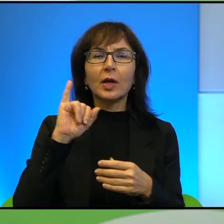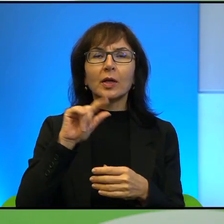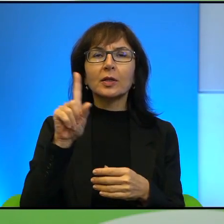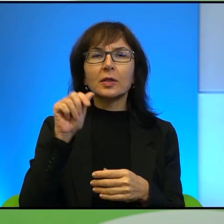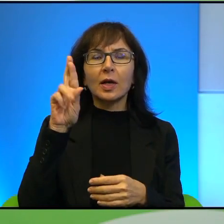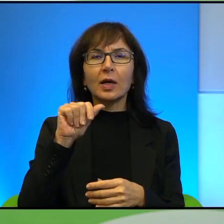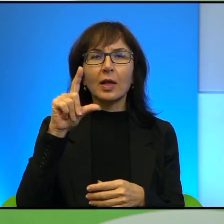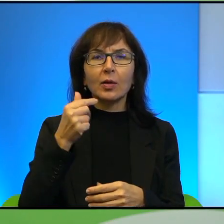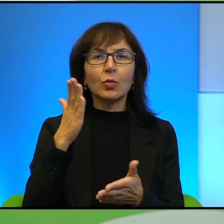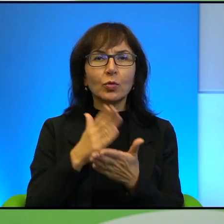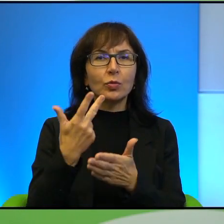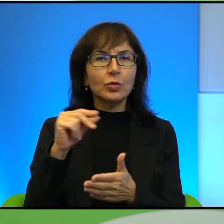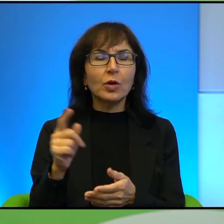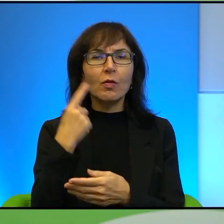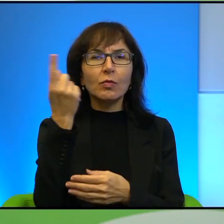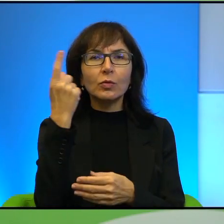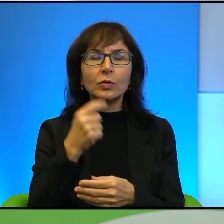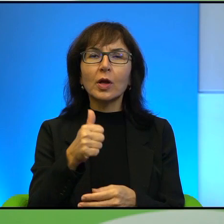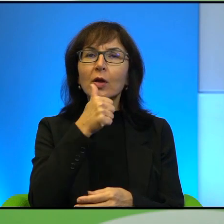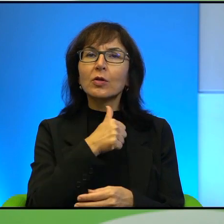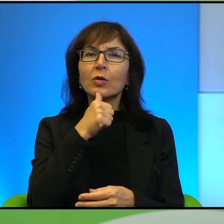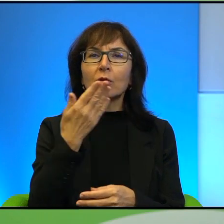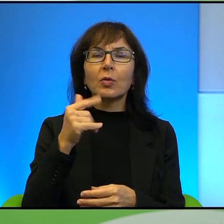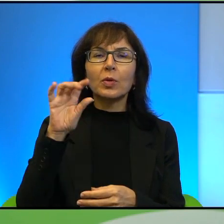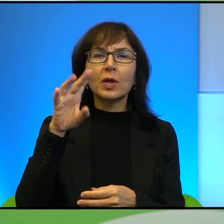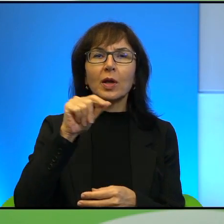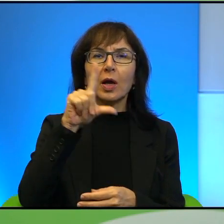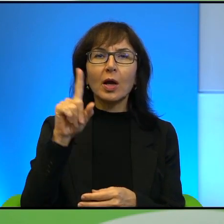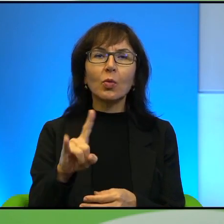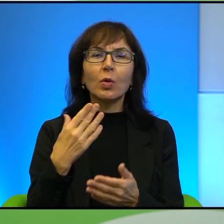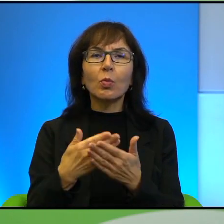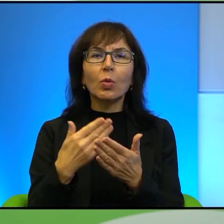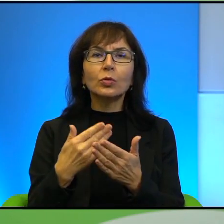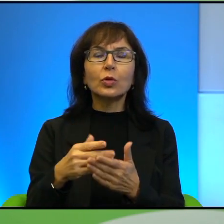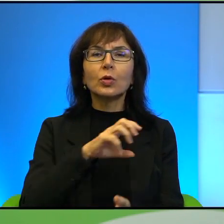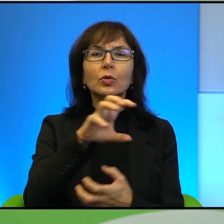Zielone migdały, czyli po co światu Kurdowie, Oczy zasypane piaskiem,